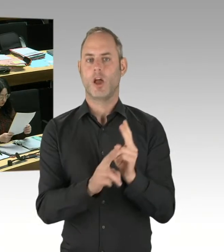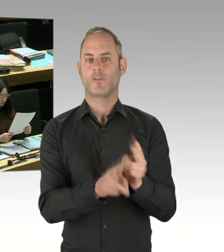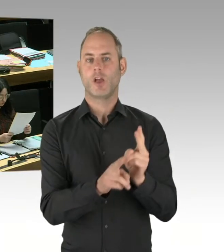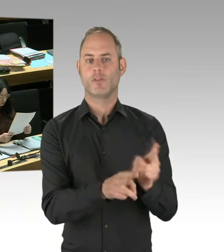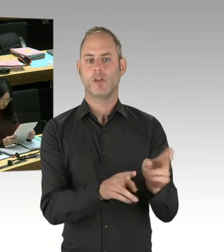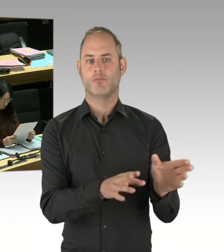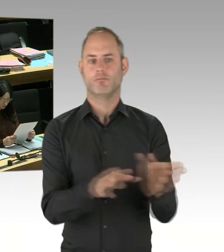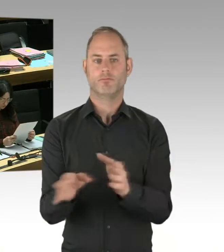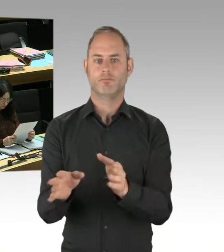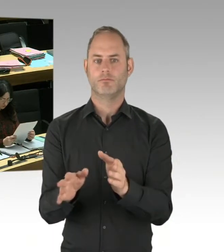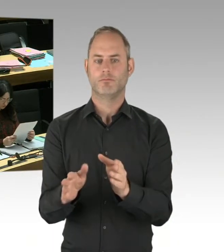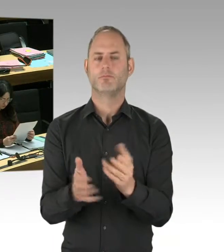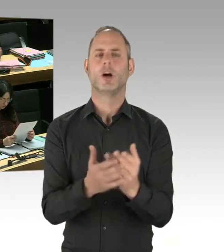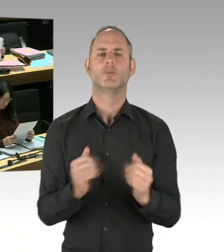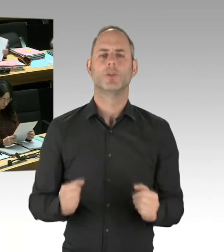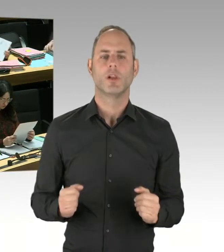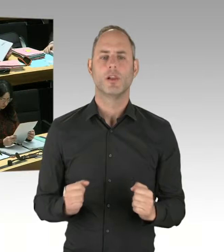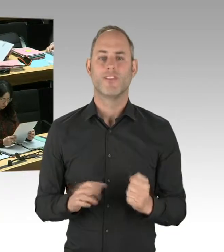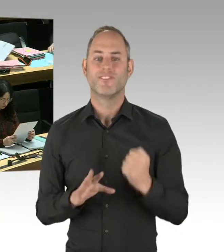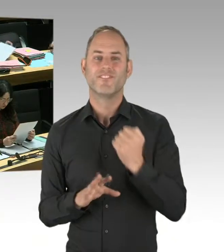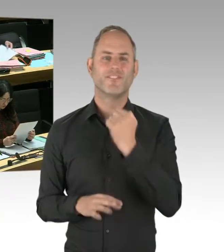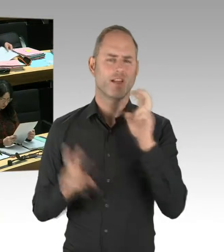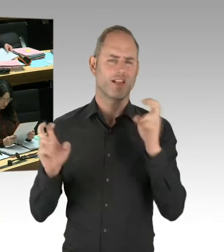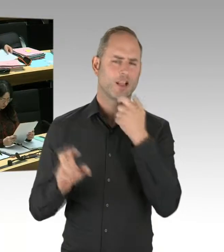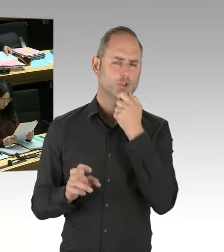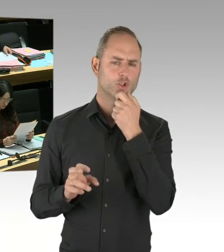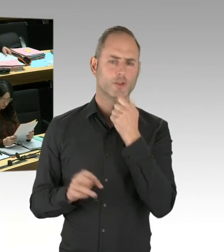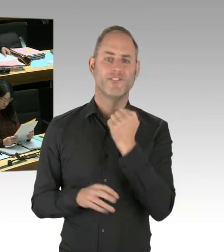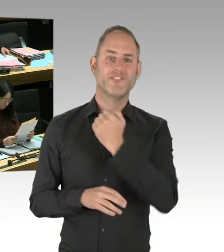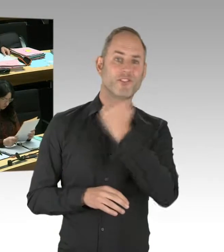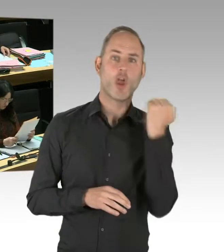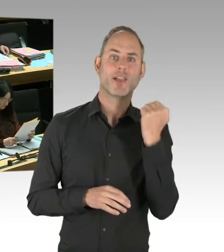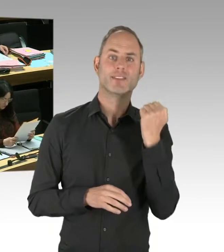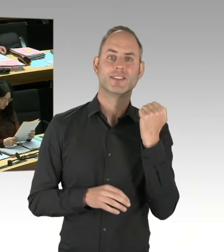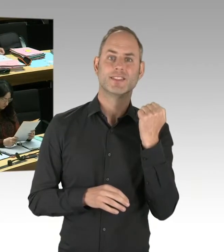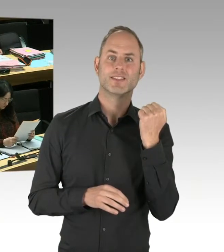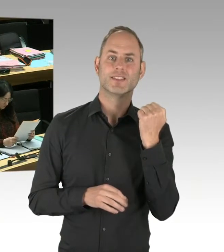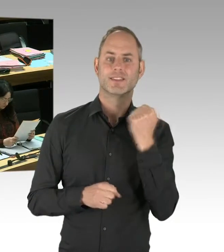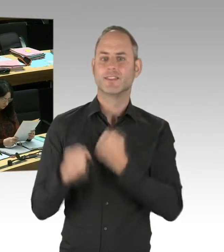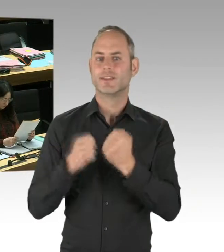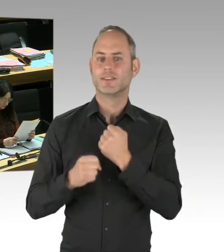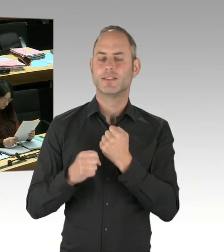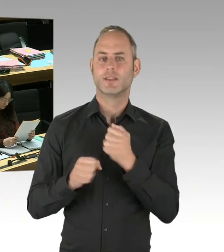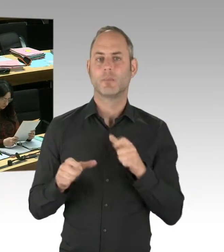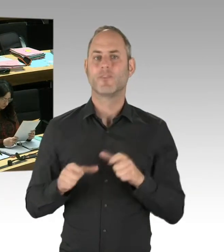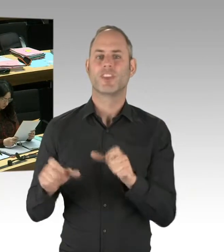bei Anhörungen im Verfassungsschutzausschuss, seine Expertise dargestellt. Zuletzt am 16. Januar dieses Jahres.